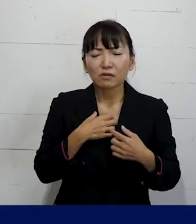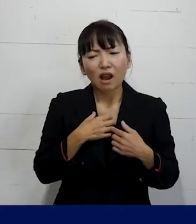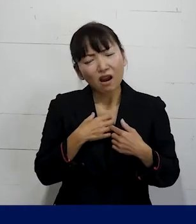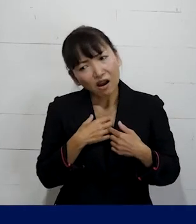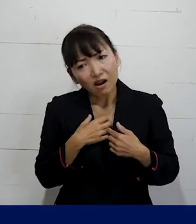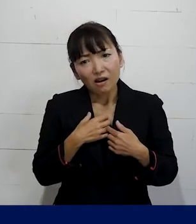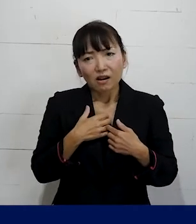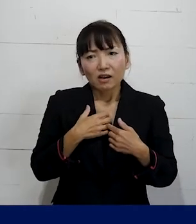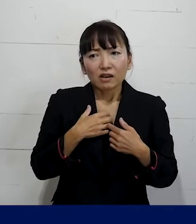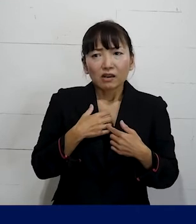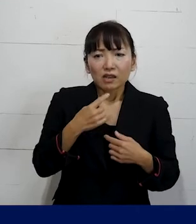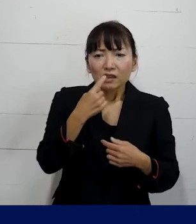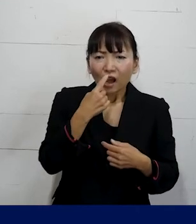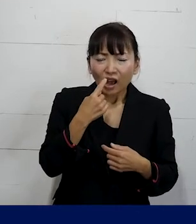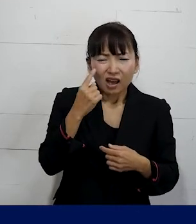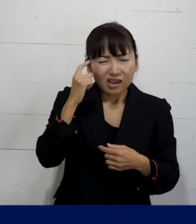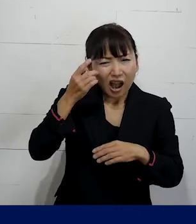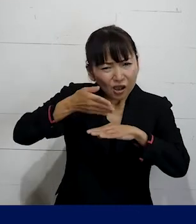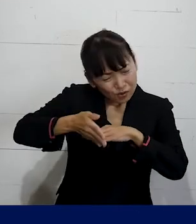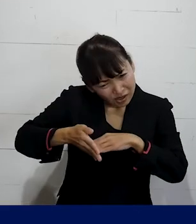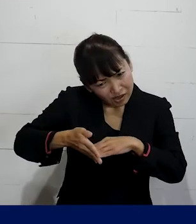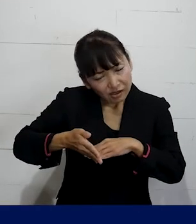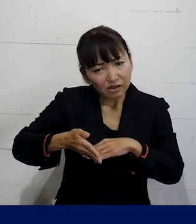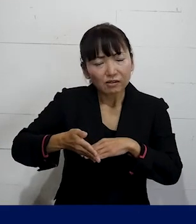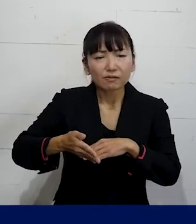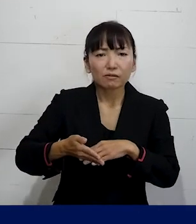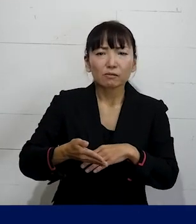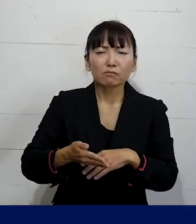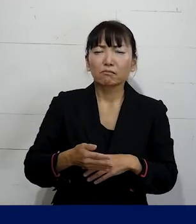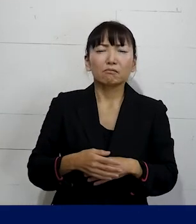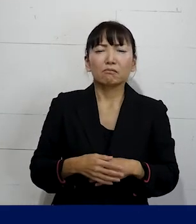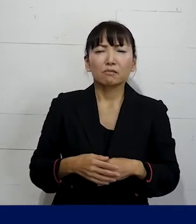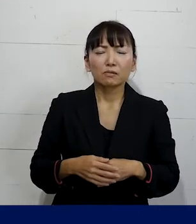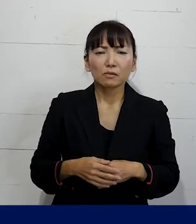自分の気にしすぎかもしれないというふうに 思ってしまわずに